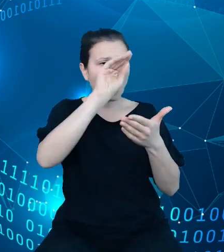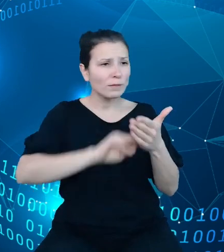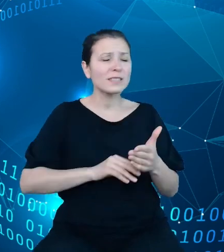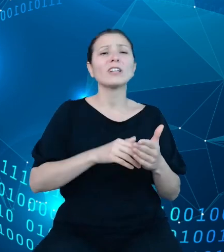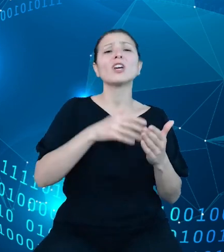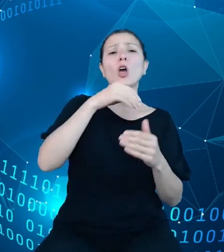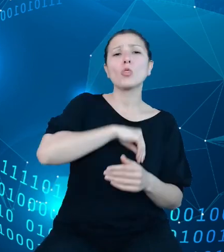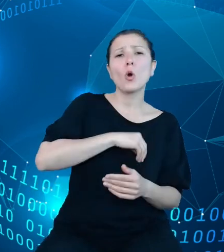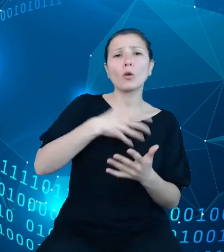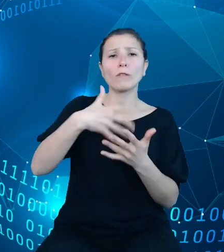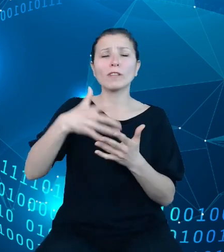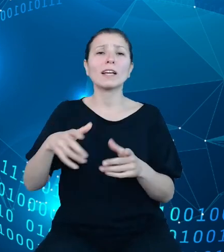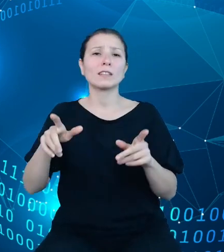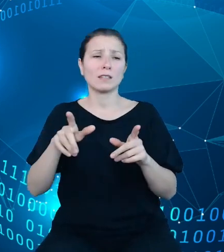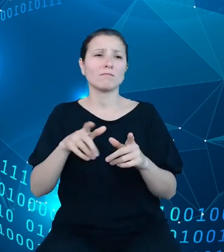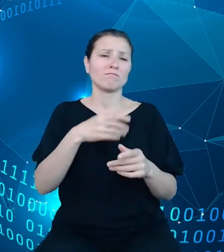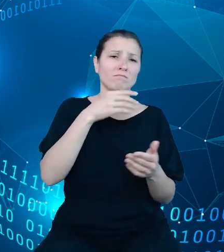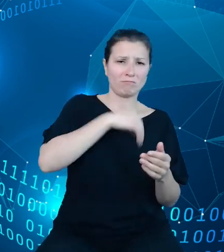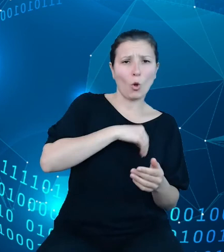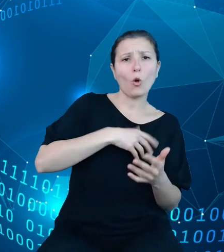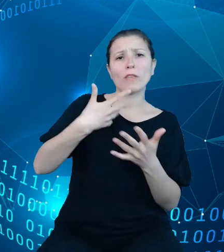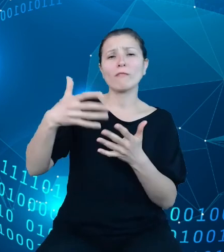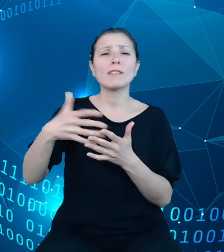rozchodów występujących w poszczególnych jednostkach sektora